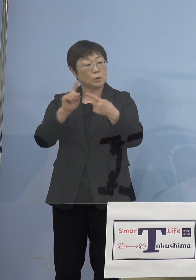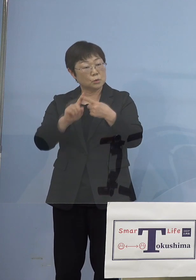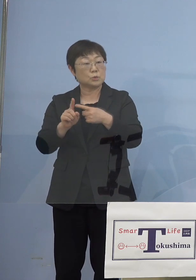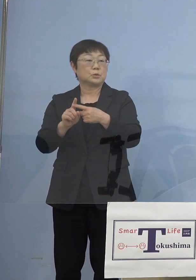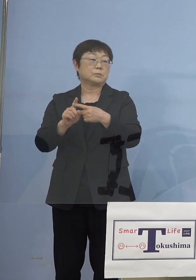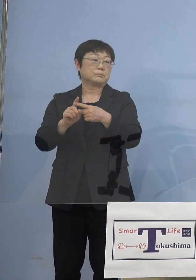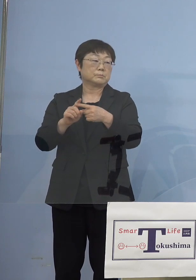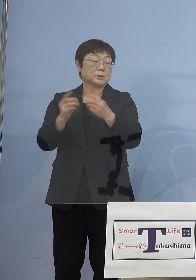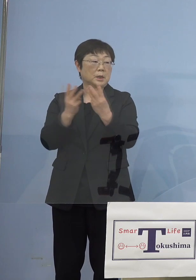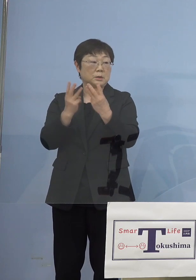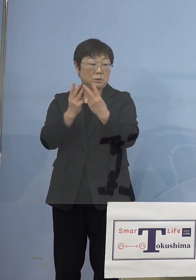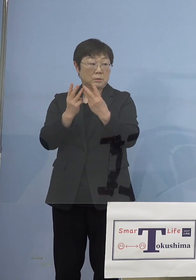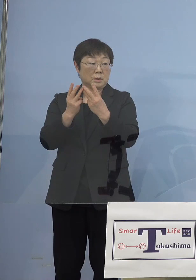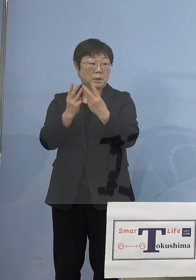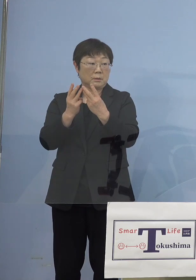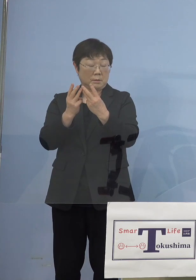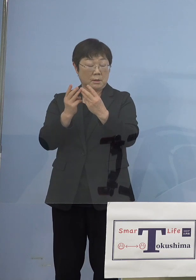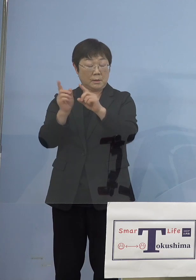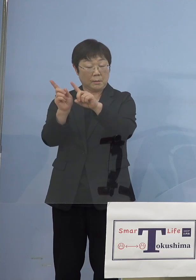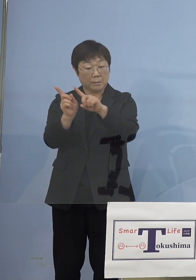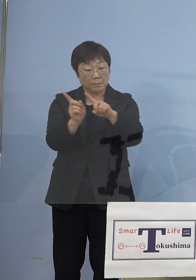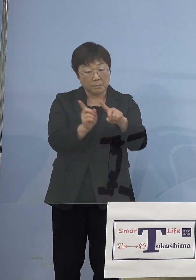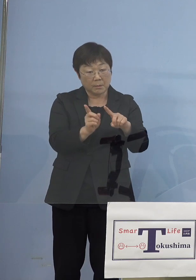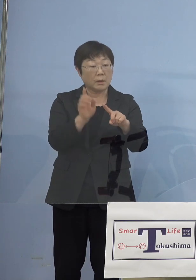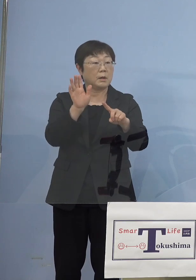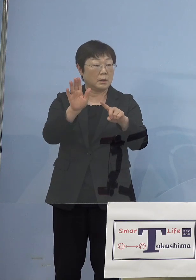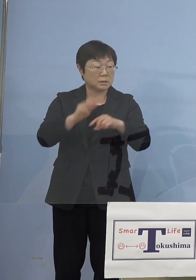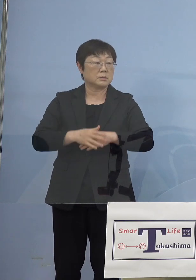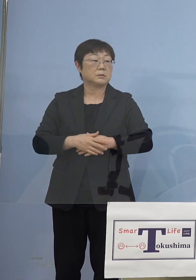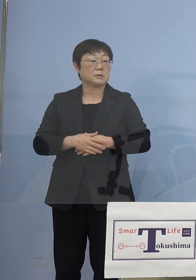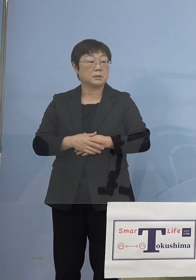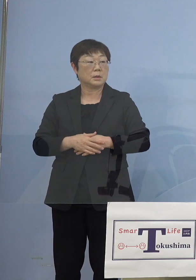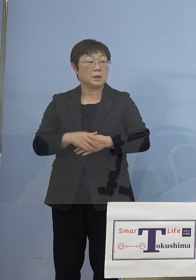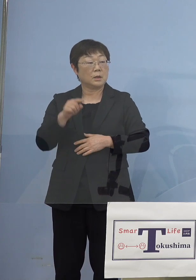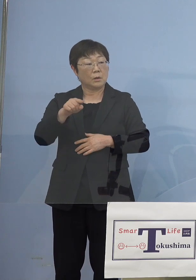今のところトレンドは少し下がりつつある この辺は因果なのかな